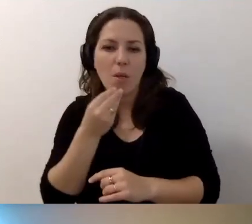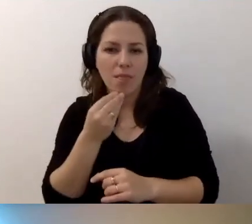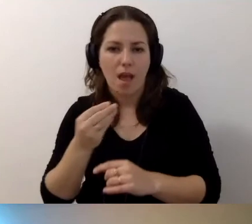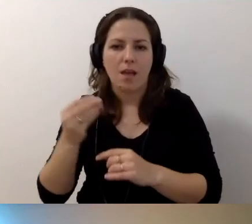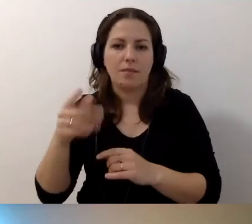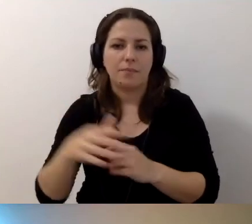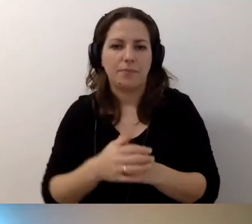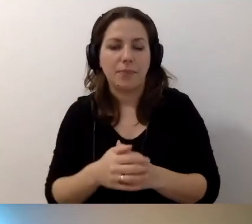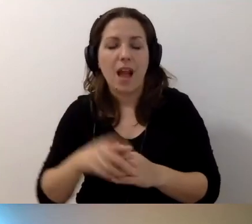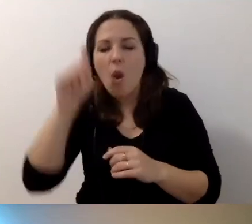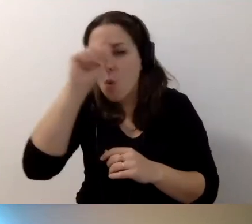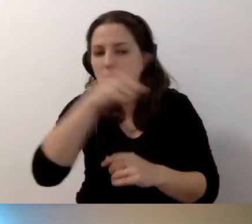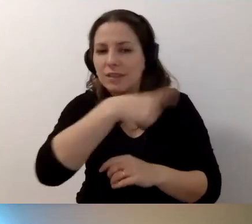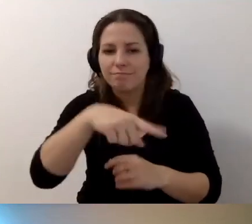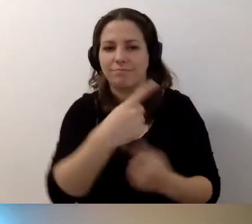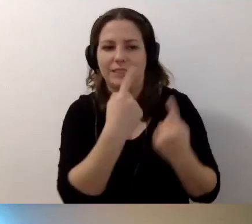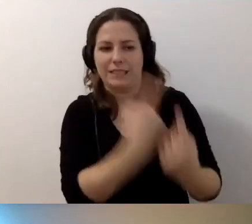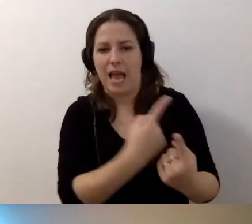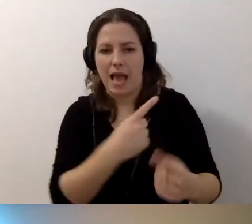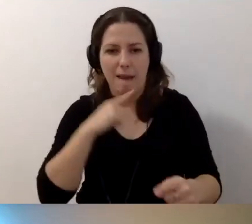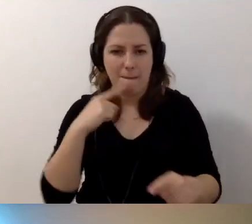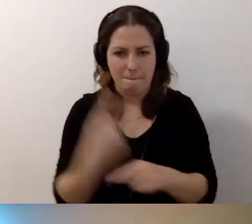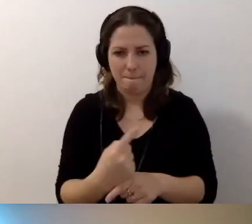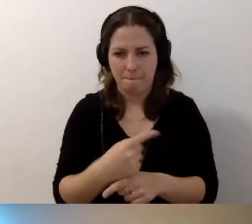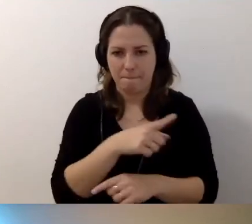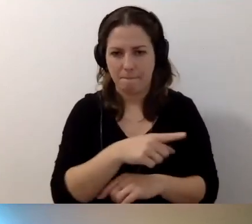Niech ludzie podejmują własne decyzje.